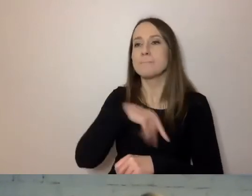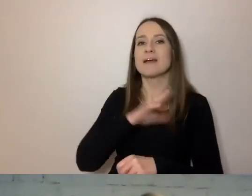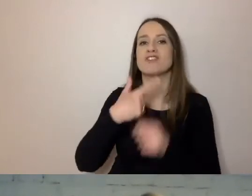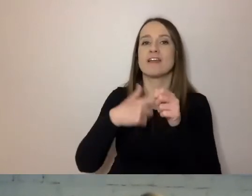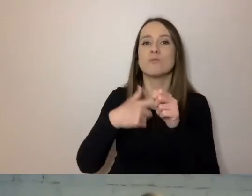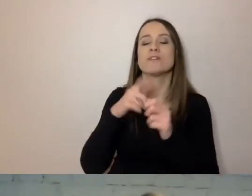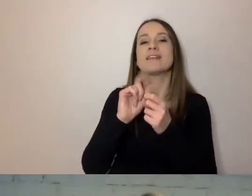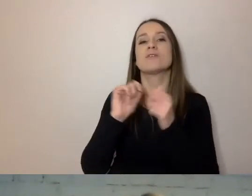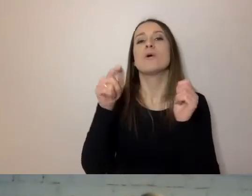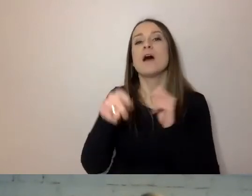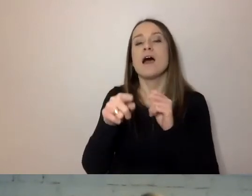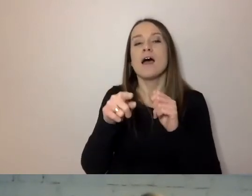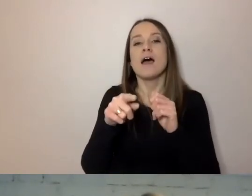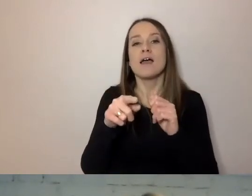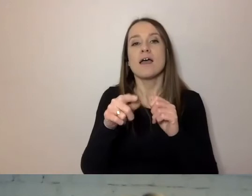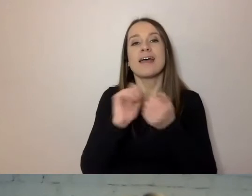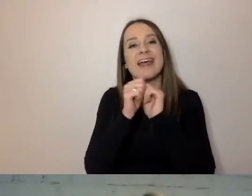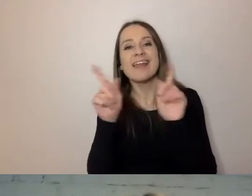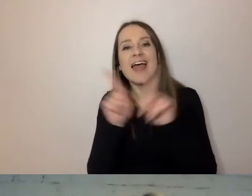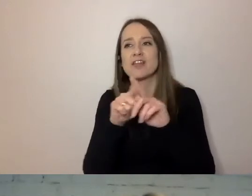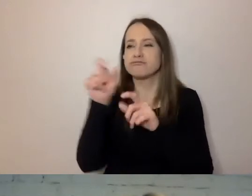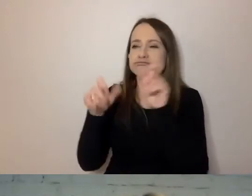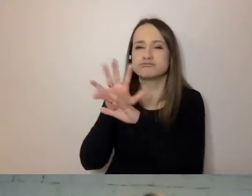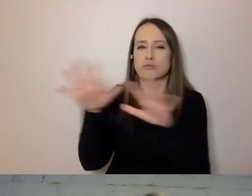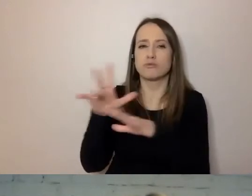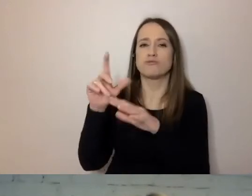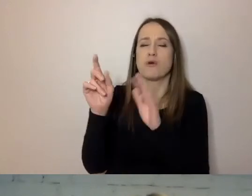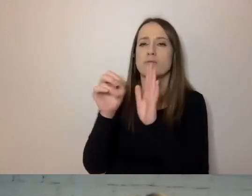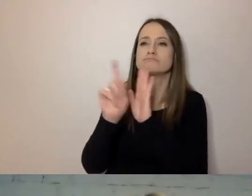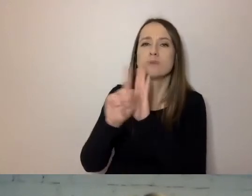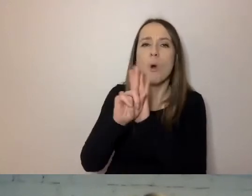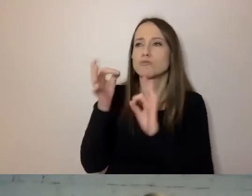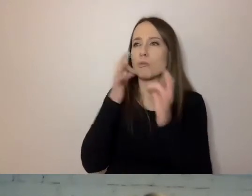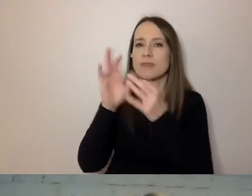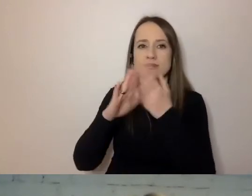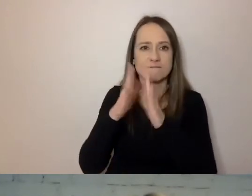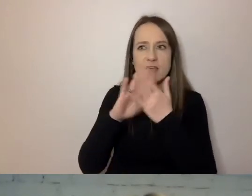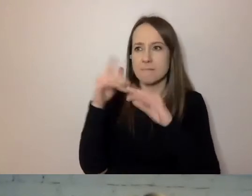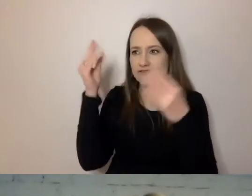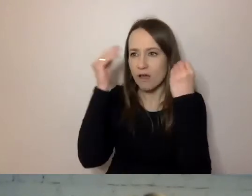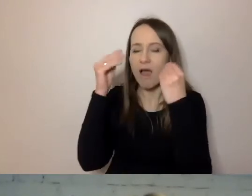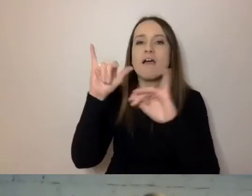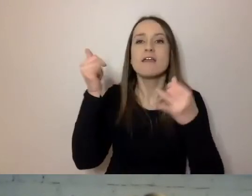Pomogą pracownikom upraszczać trudniejsze rzeczy, nauczą, jak pisać prostym językiem.